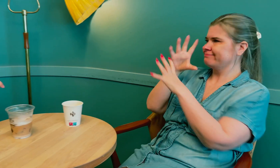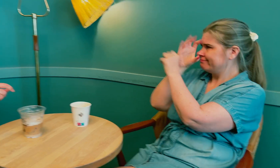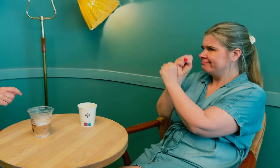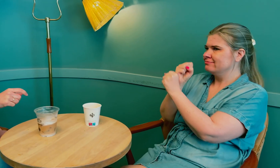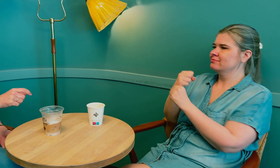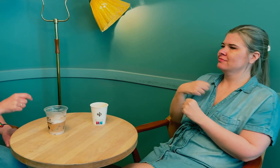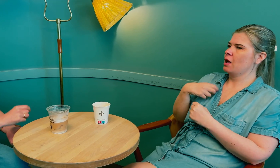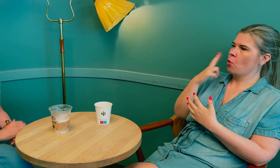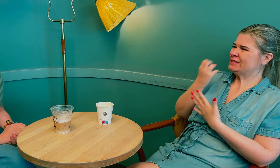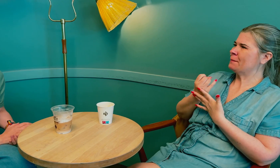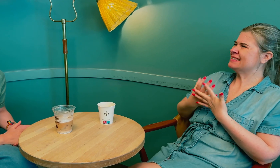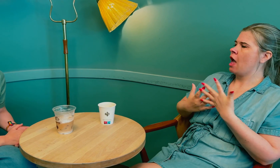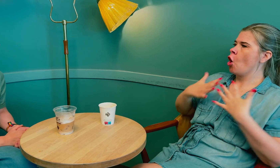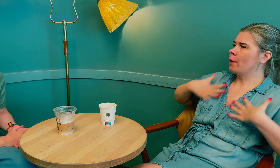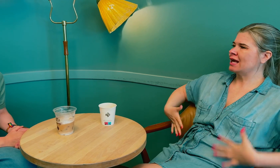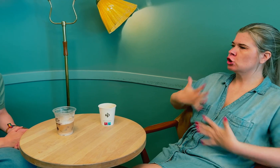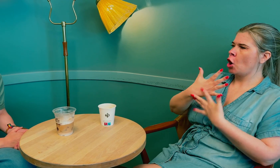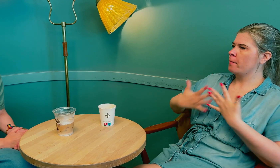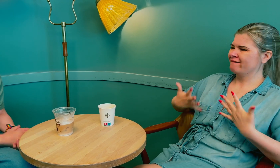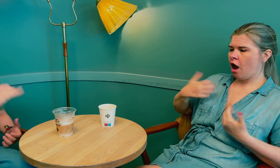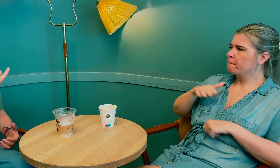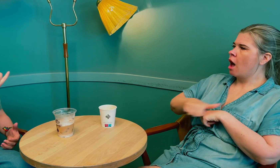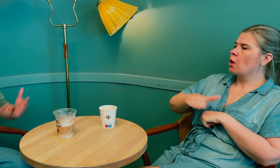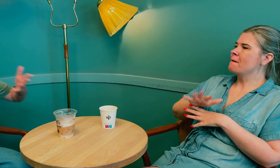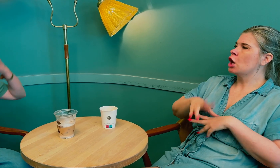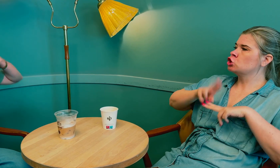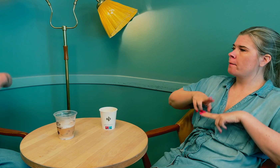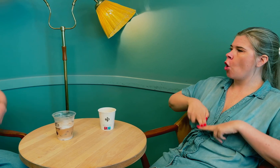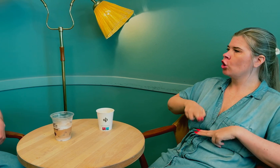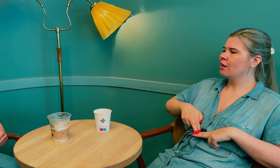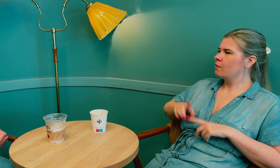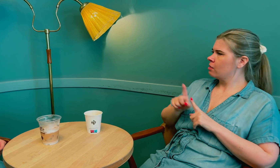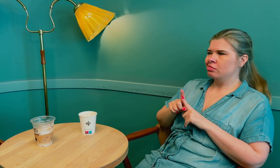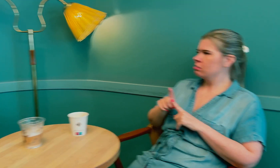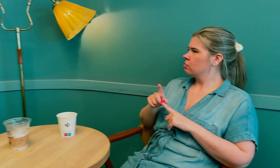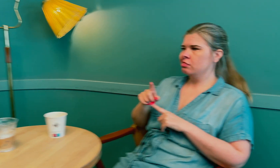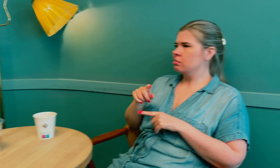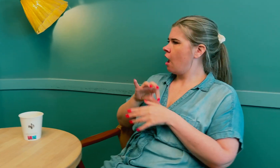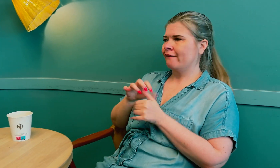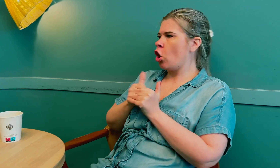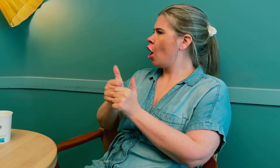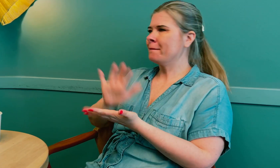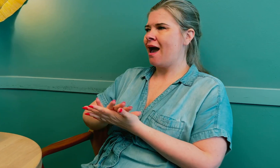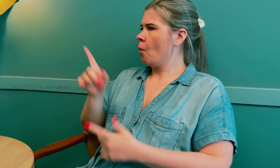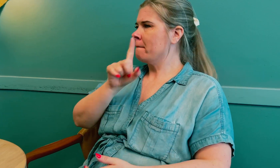Så jeg beskriver hvilke fysiske symptomer jeg plages av, men legen følger ikke med.